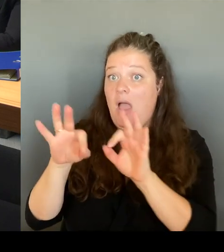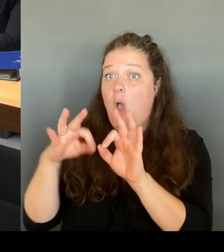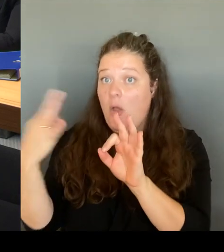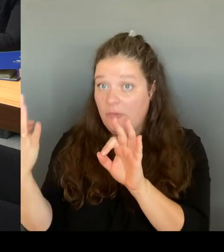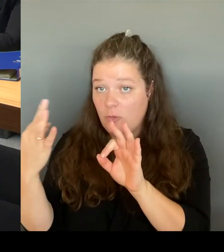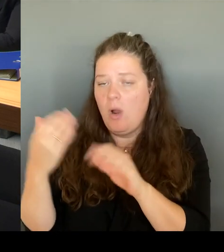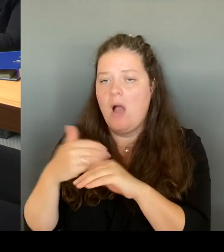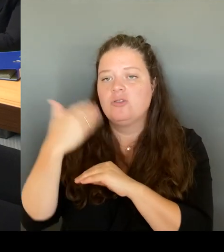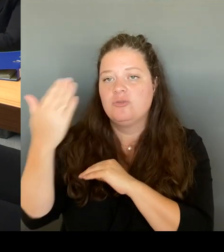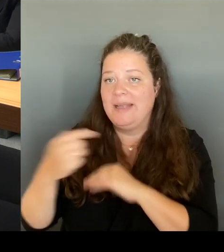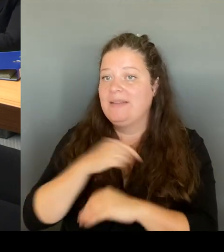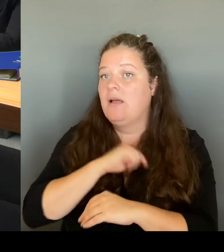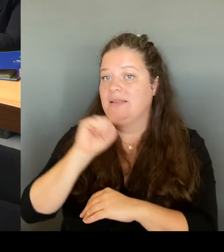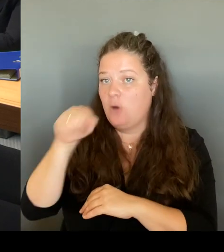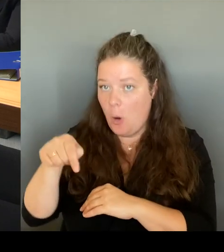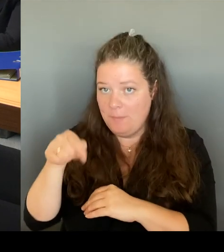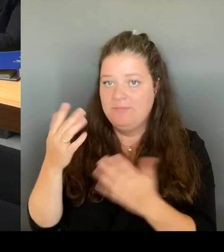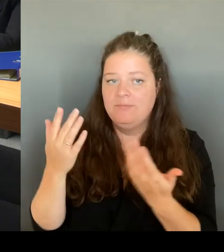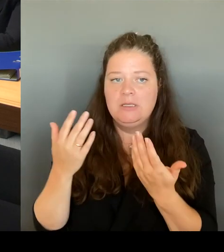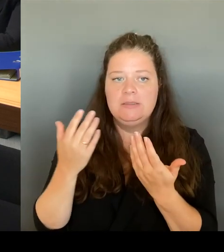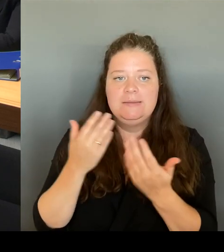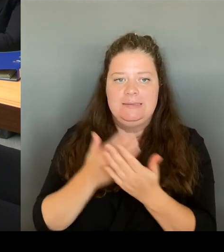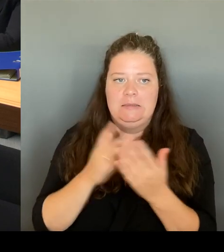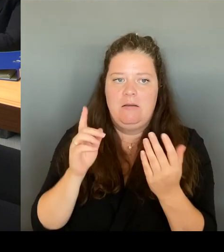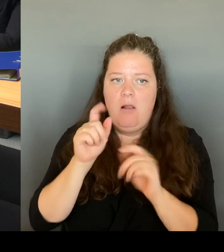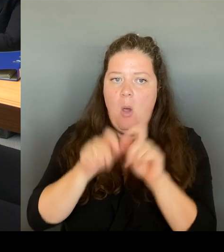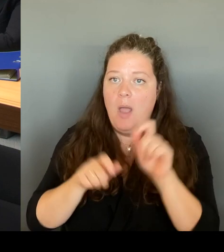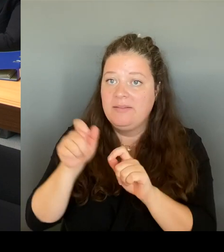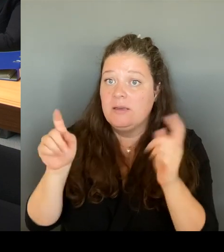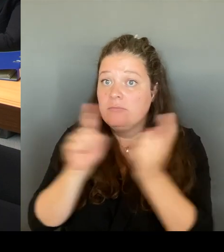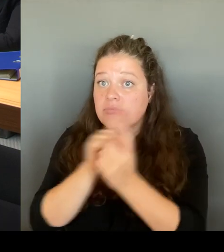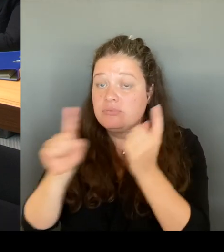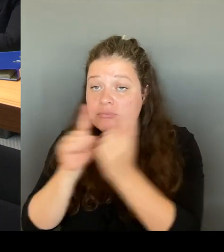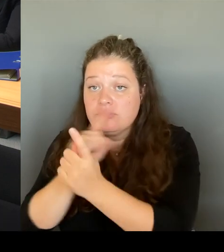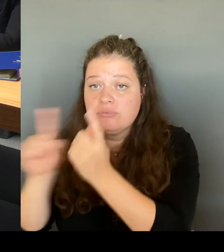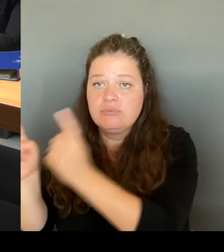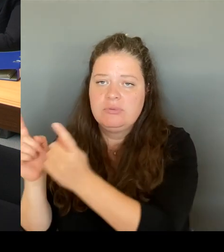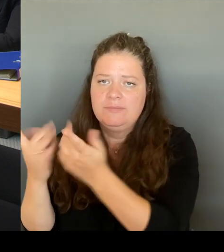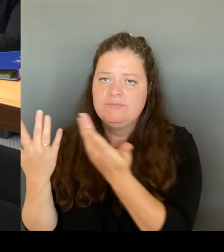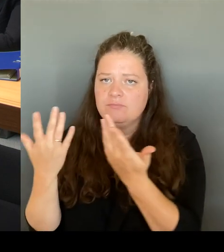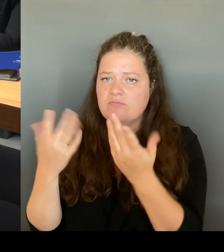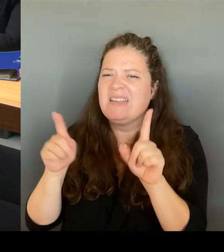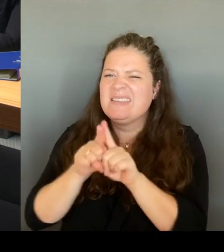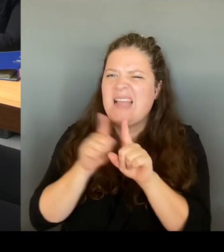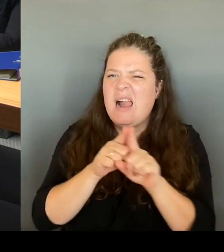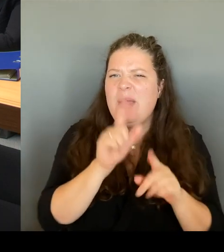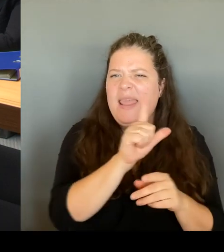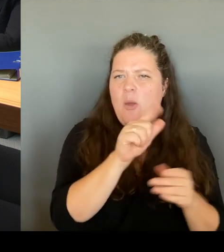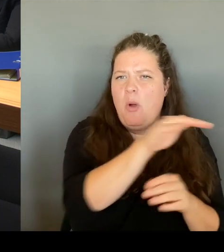am Leopoldplatz gesagt, ich gehe viel dann auch in die Orte direkt rein und unterhalte mich mit denjenigen, die dort